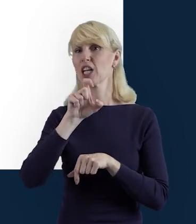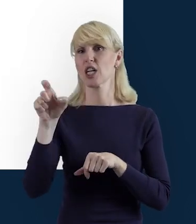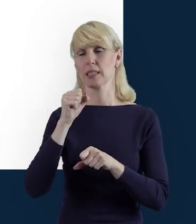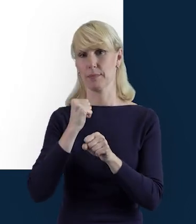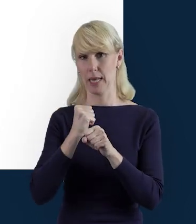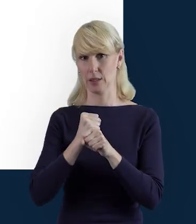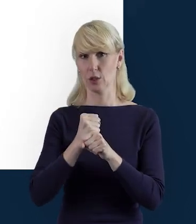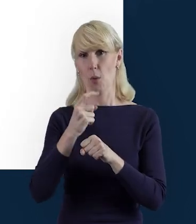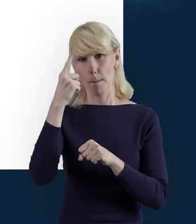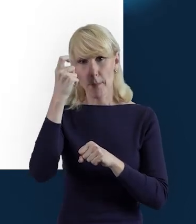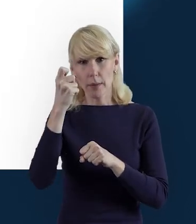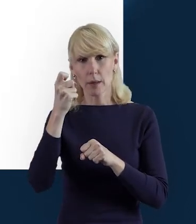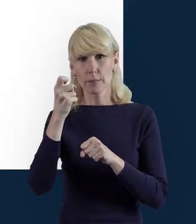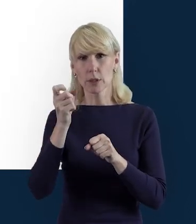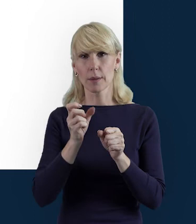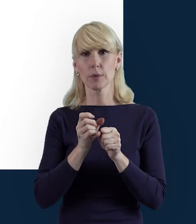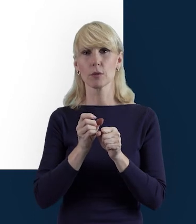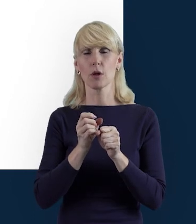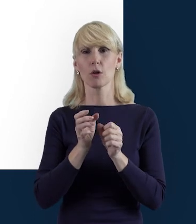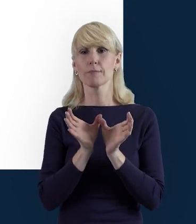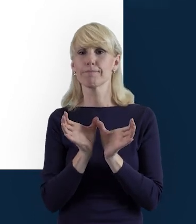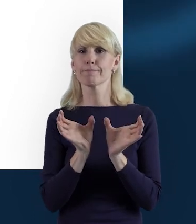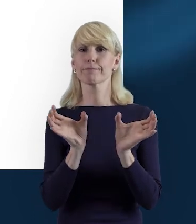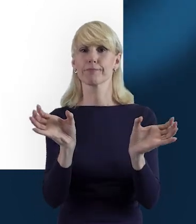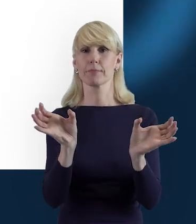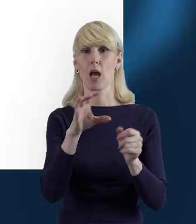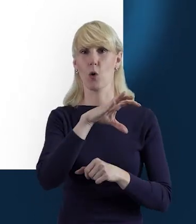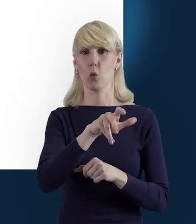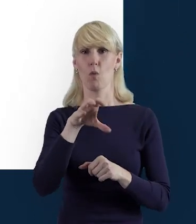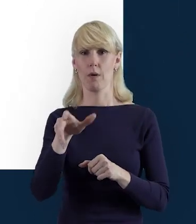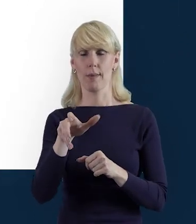To są takie dwa bloki, odrębne i tutaj trzeba pamiętać,